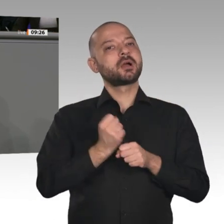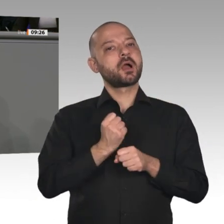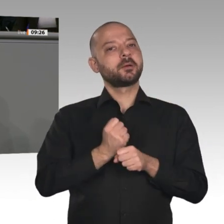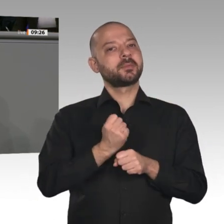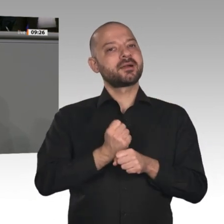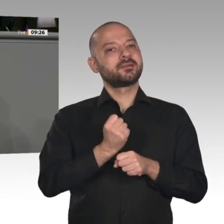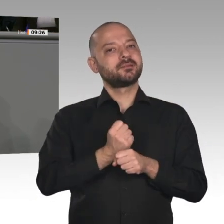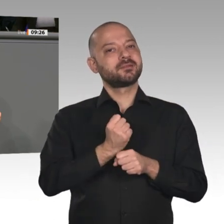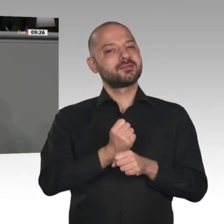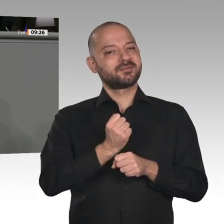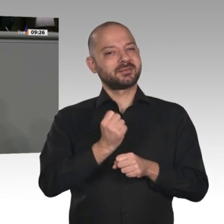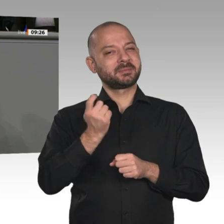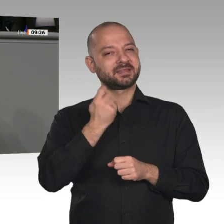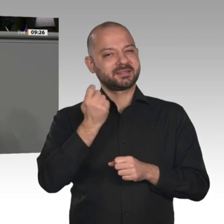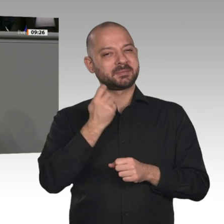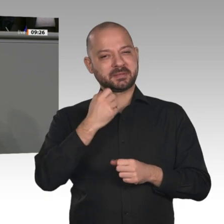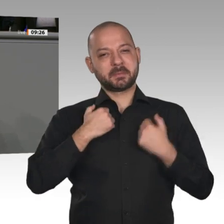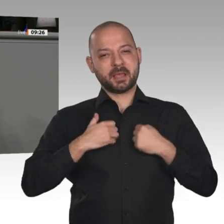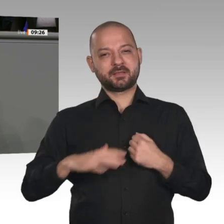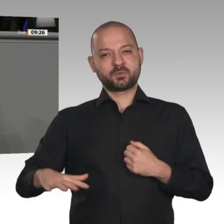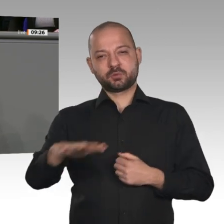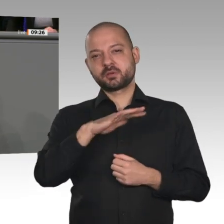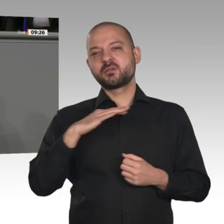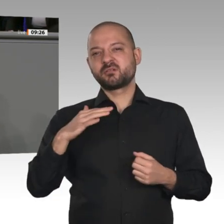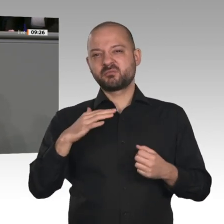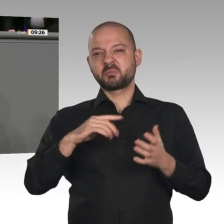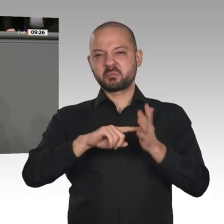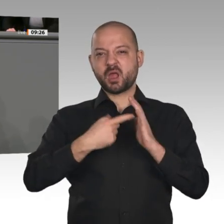Meine Damen und Herren, an dieser Stelle ist es ja gut und richtig, dass der Jahreswirtschaftsbericht